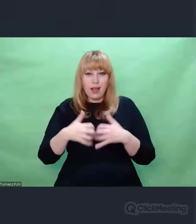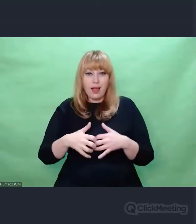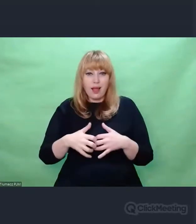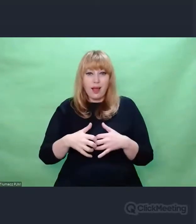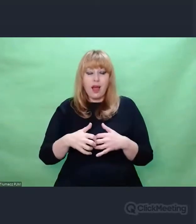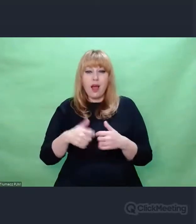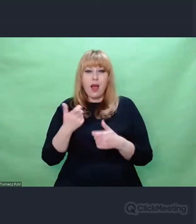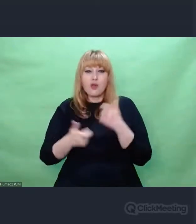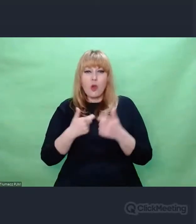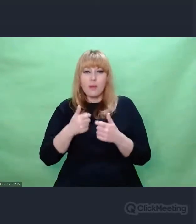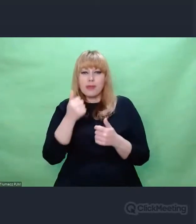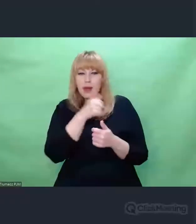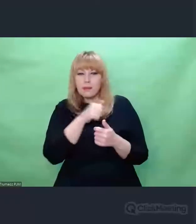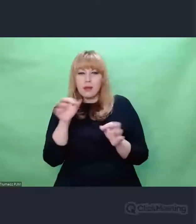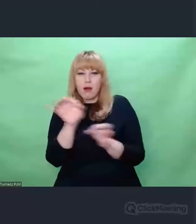pewnych konkretnych informacji